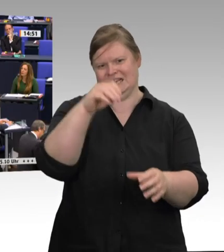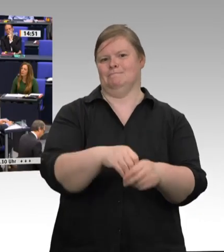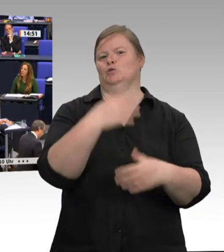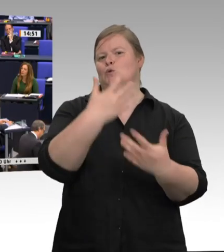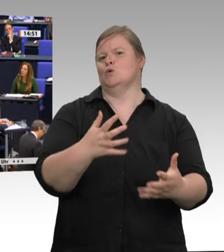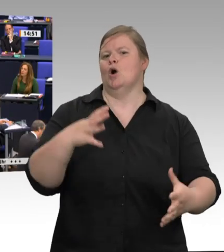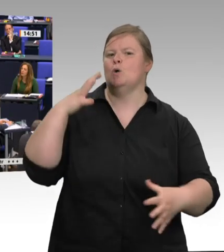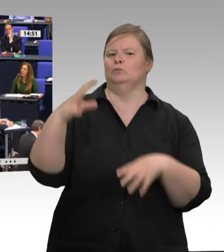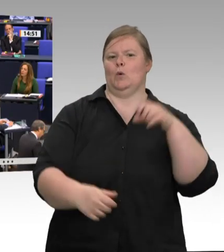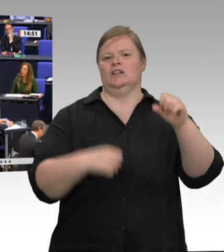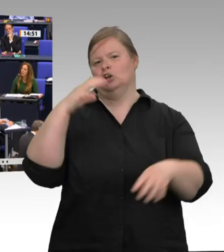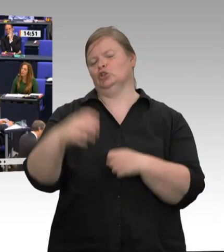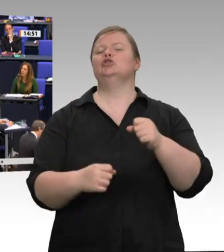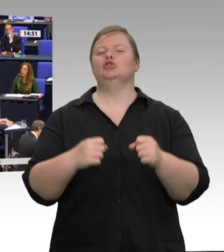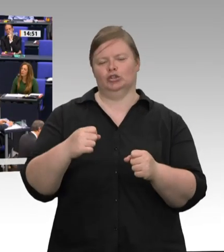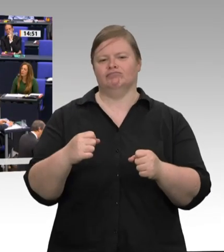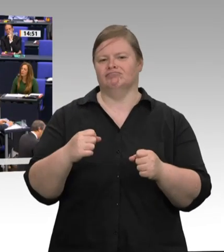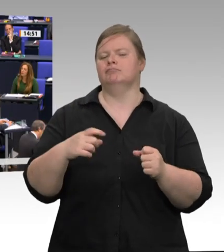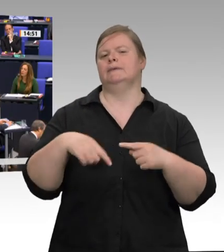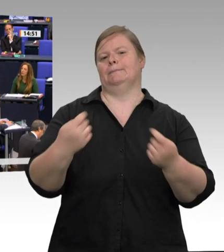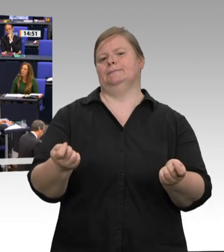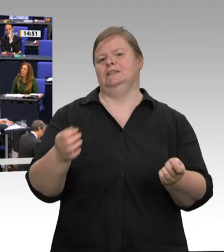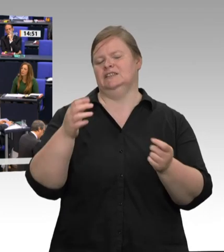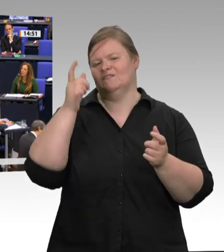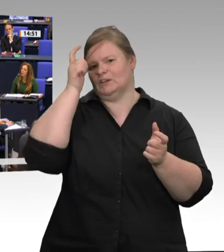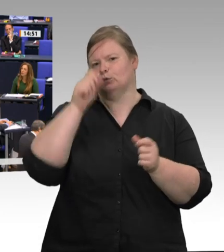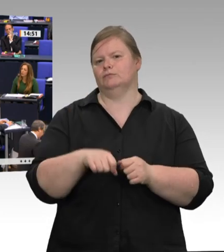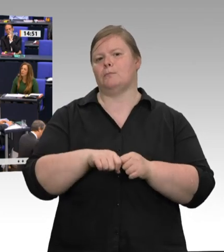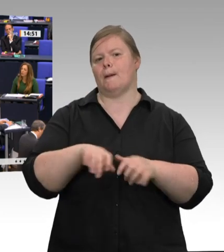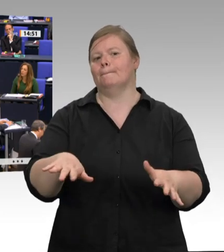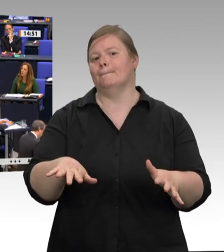das auch ab. Allerdings bin ich mir nicht sicher, ob alle verstanden haben, worum